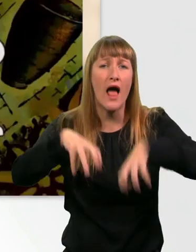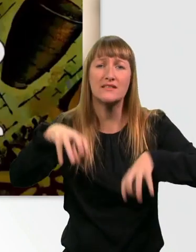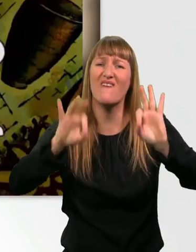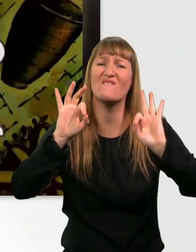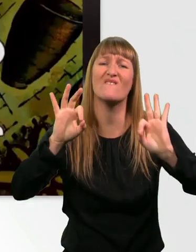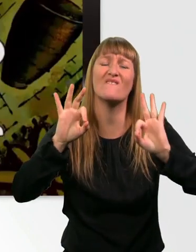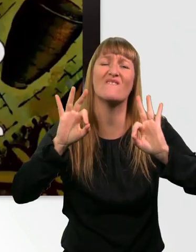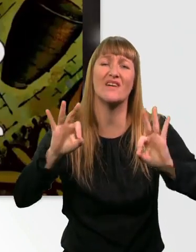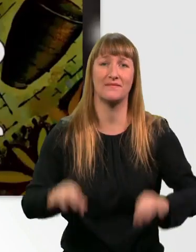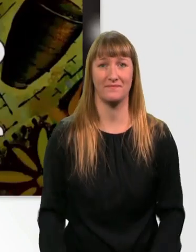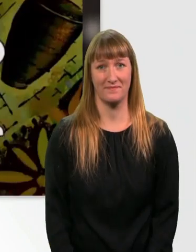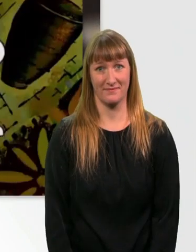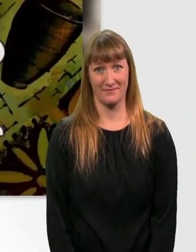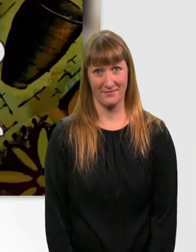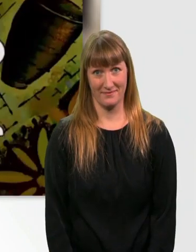2.000 Jahre später.